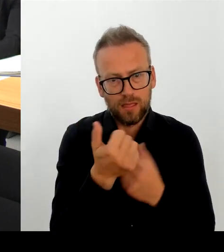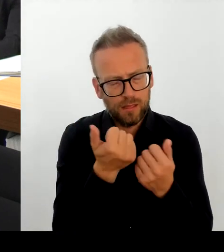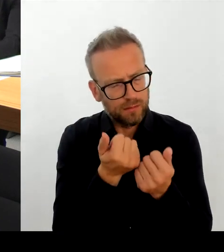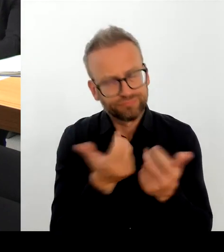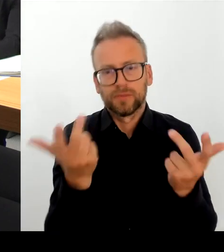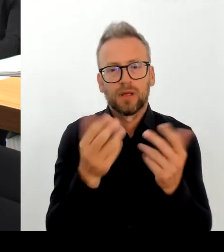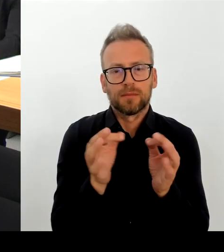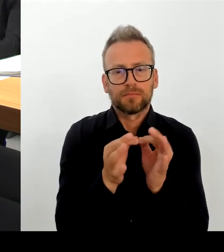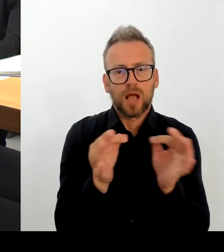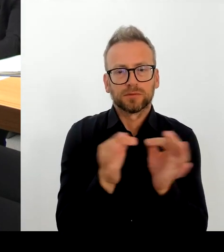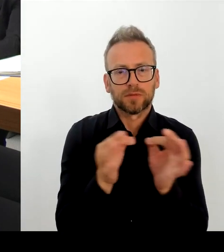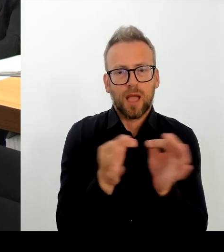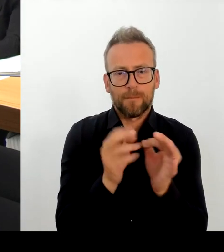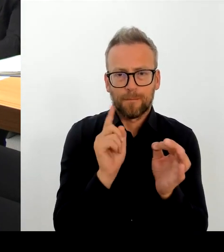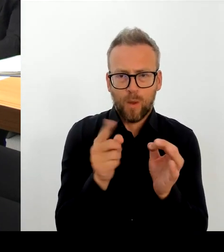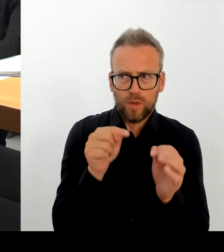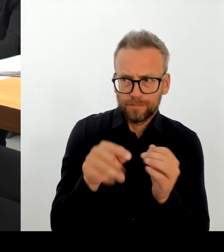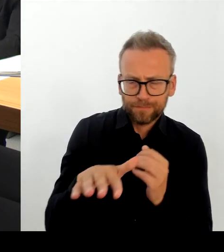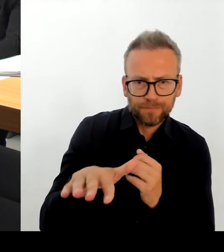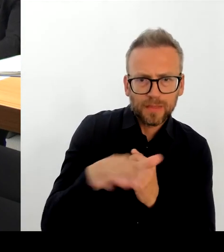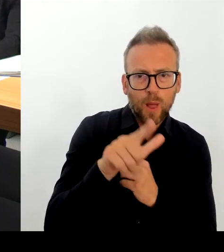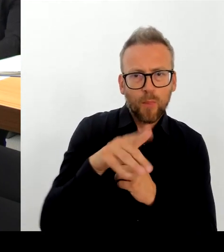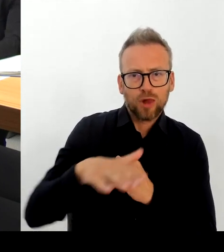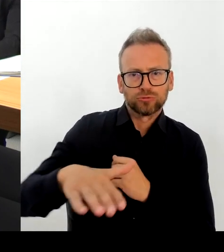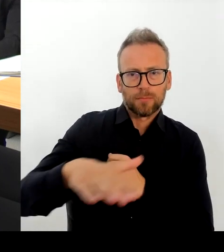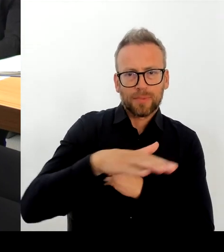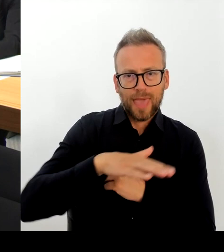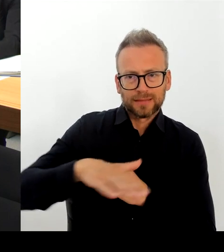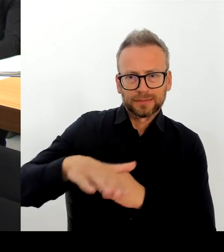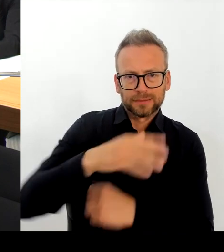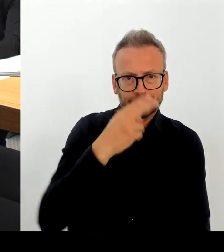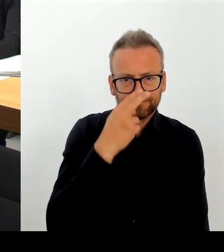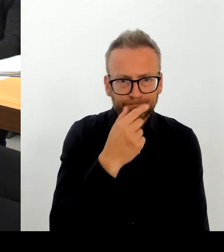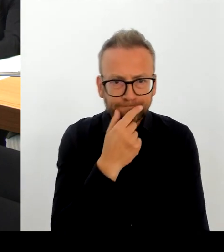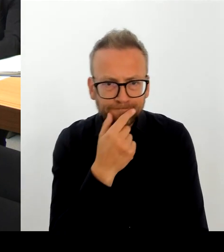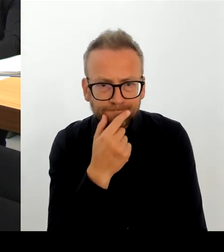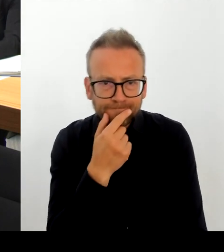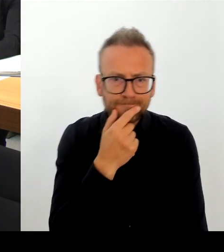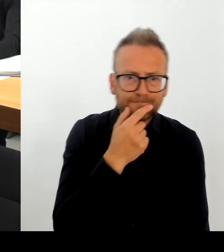entsprechend vertreten. Als Ansprechpartnerin für Orts-